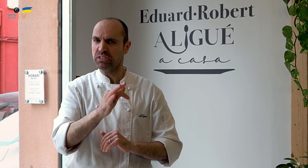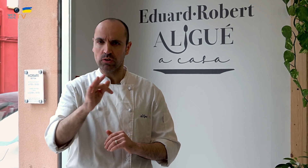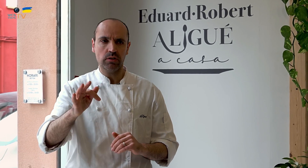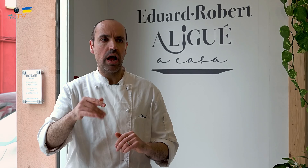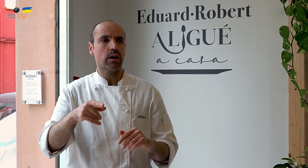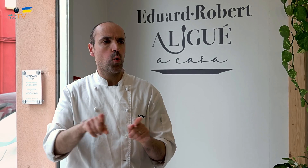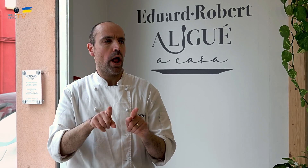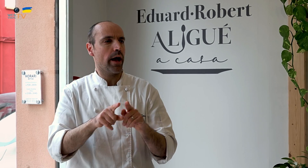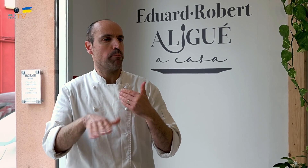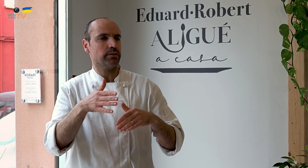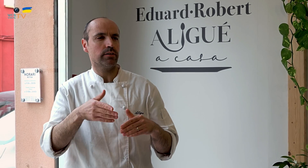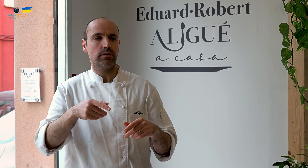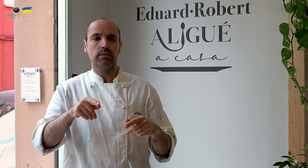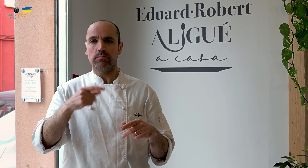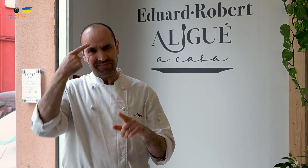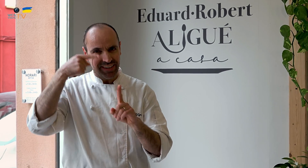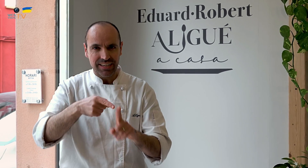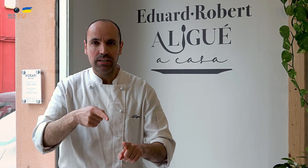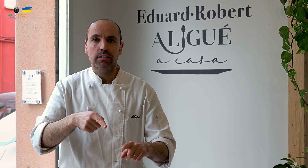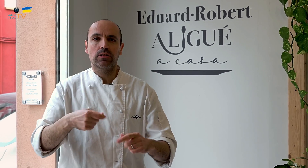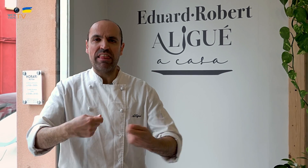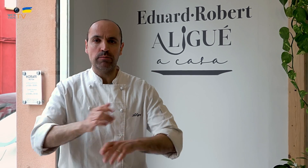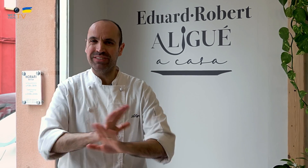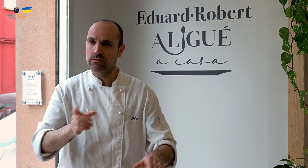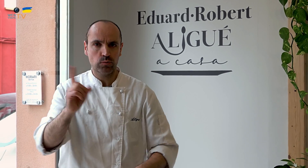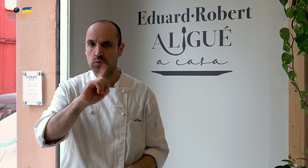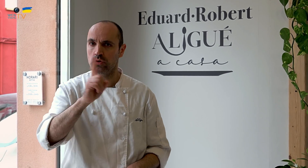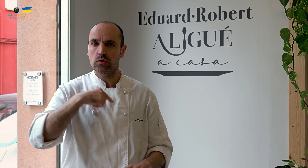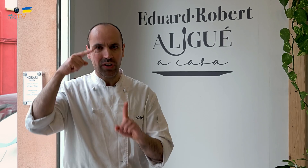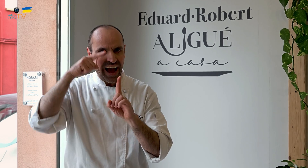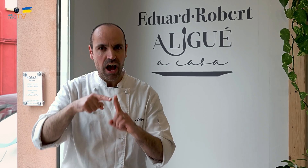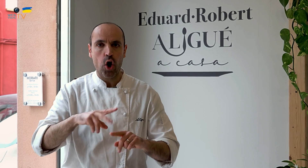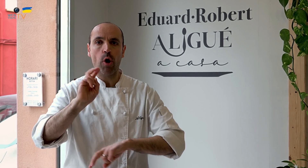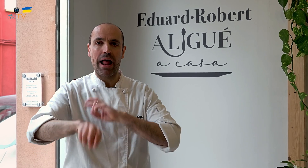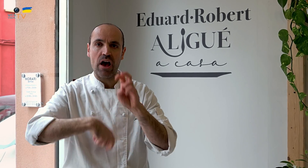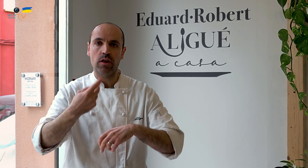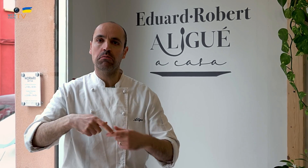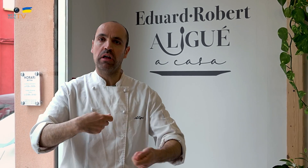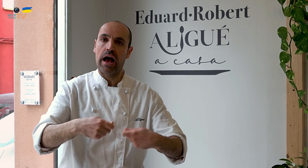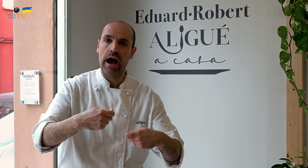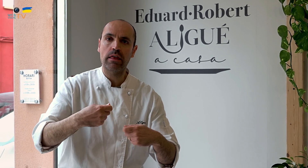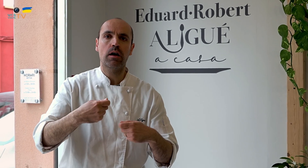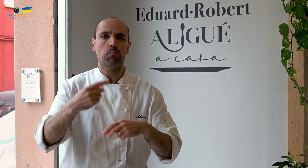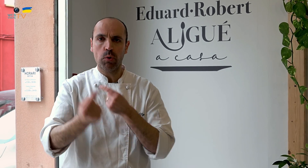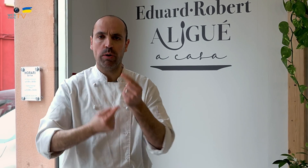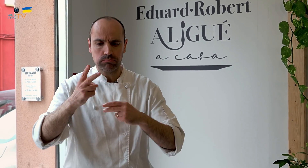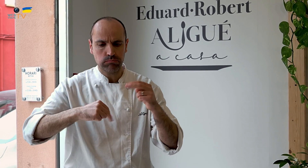pero seguimos siendo optimistas. Es decir, que desde el principio, la idea no era montar una tienda y ya está, no.